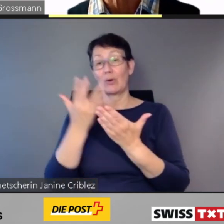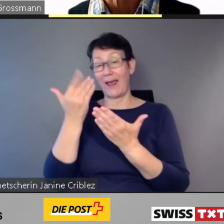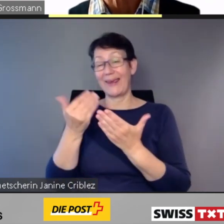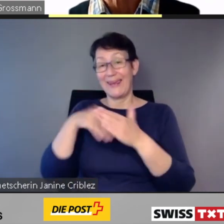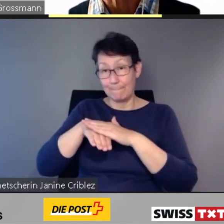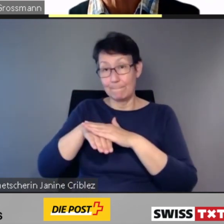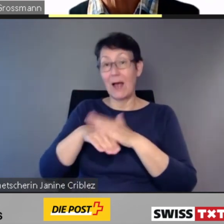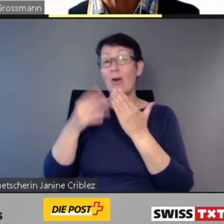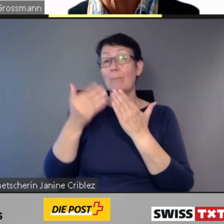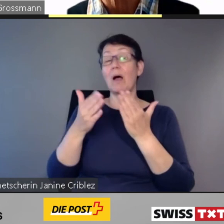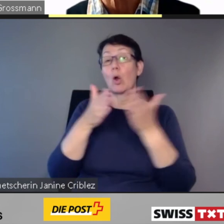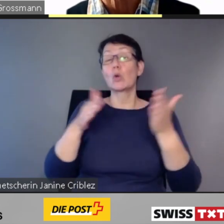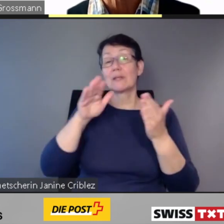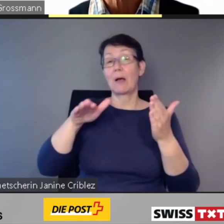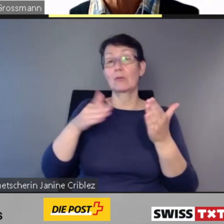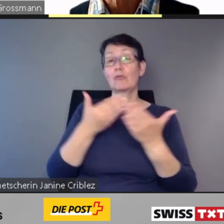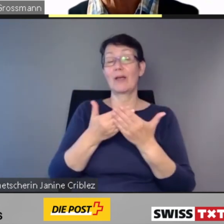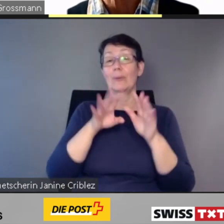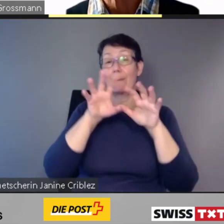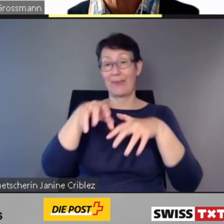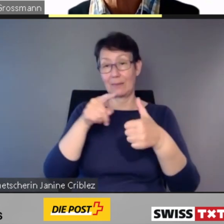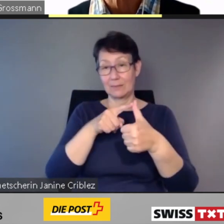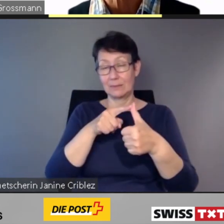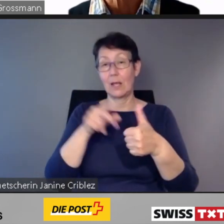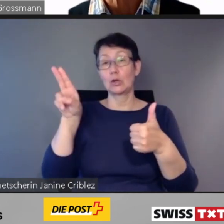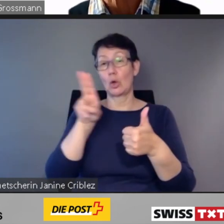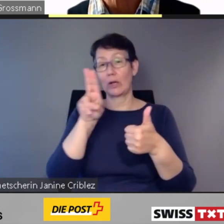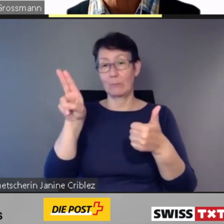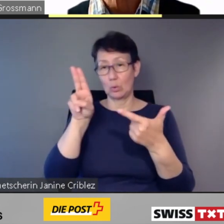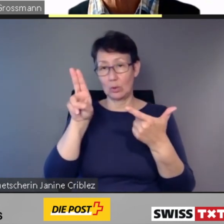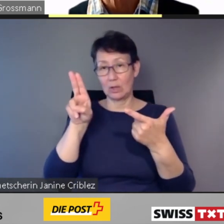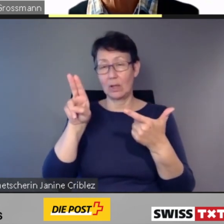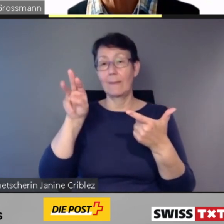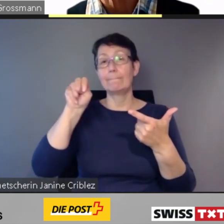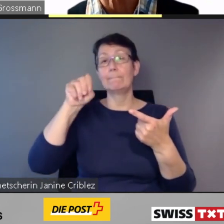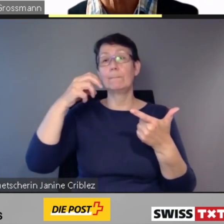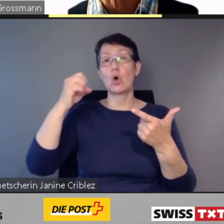z.B. Bern, Neuenburg, Morges und Lenzburg.